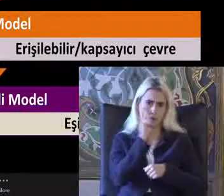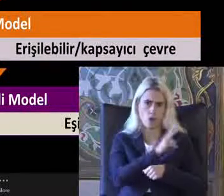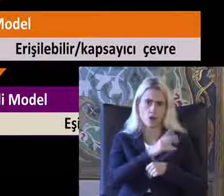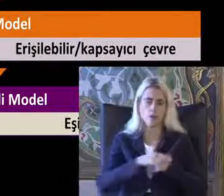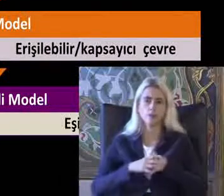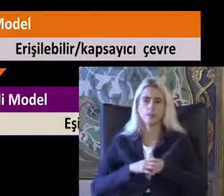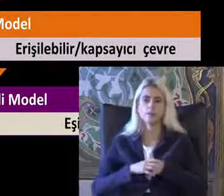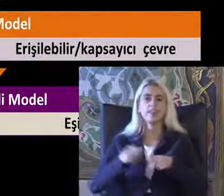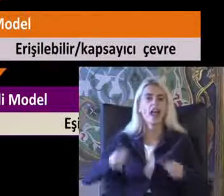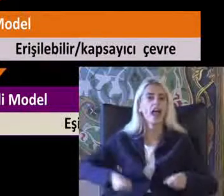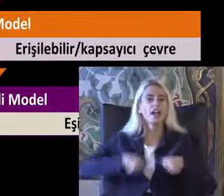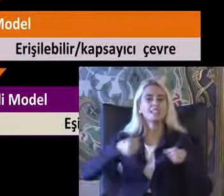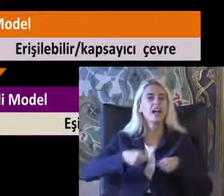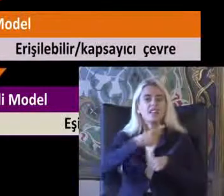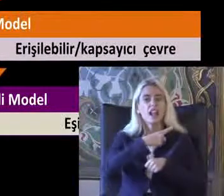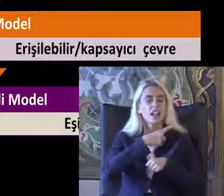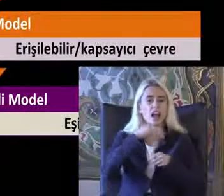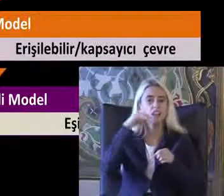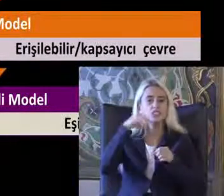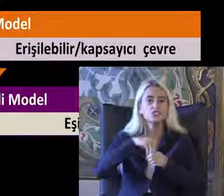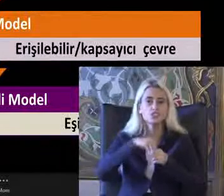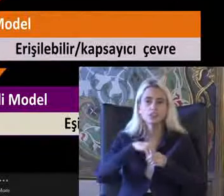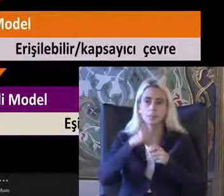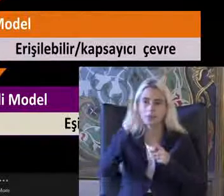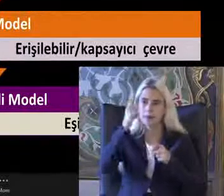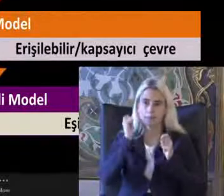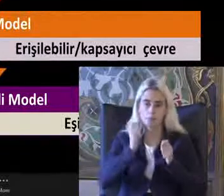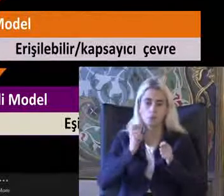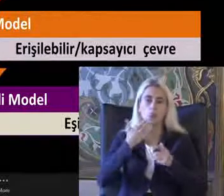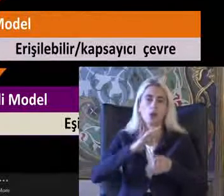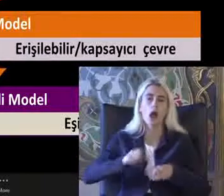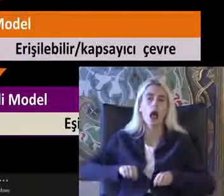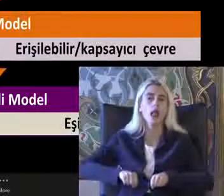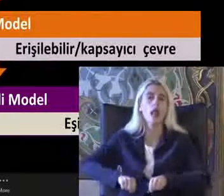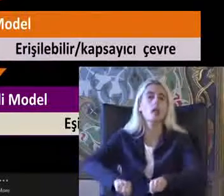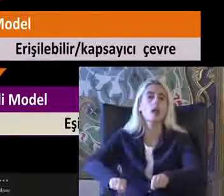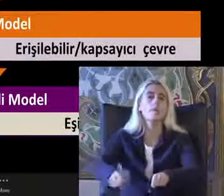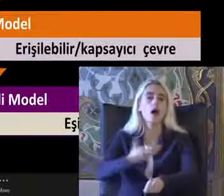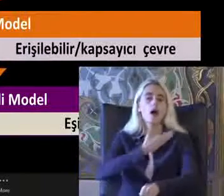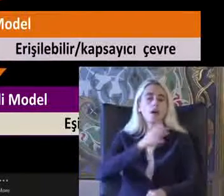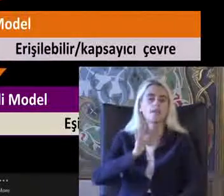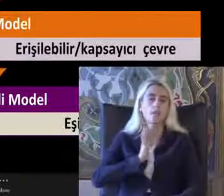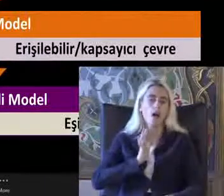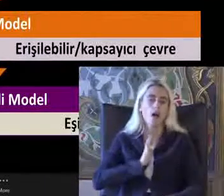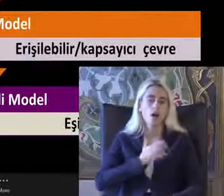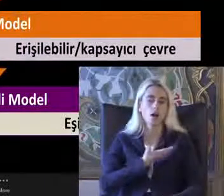Yani tekerlekli sandalyesi olması gerekir gel bir el arabasında taşındığını ilk gördüğümde bu şekilde